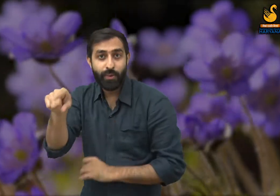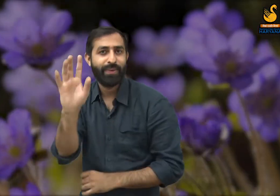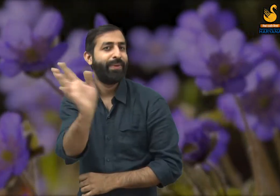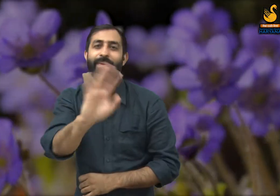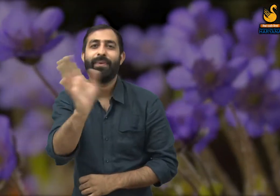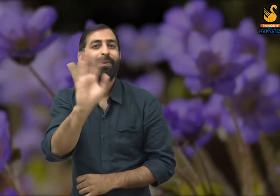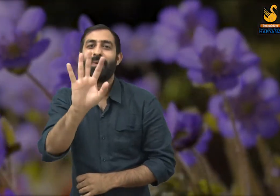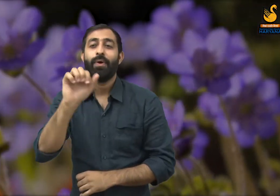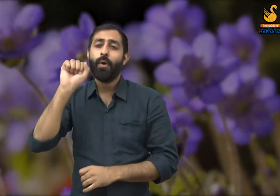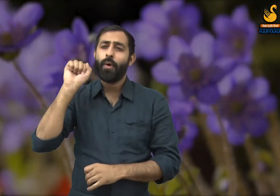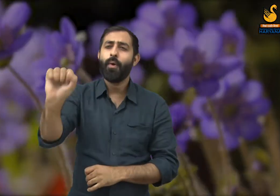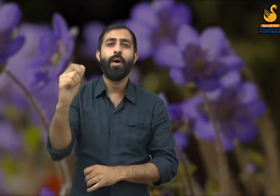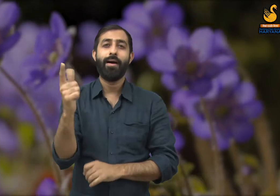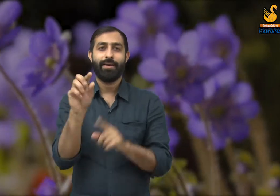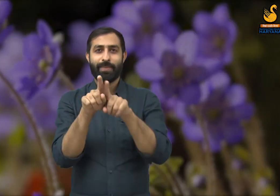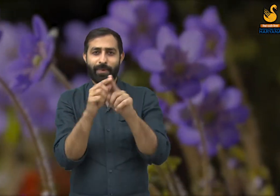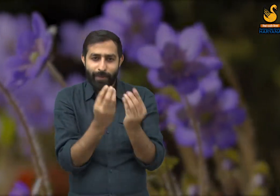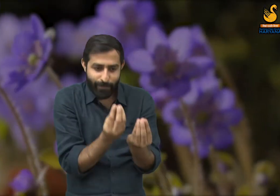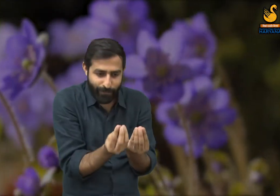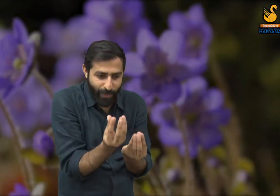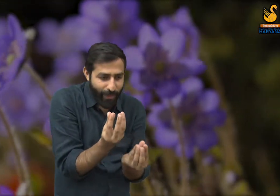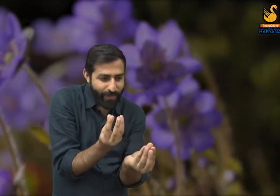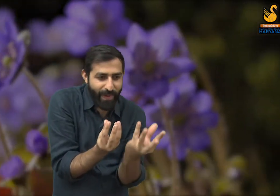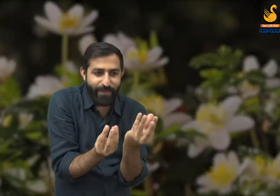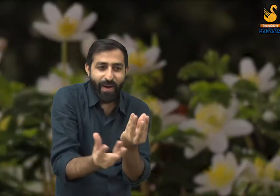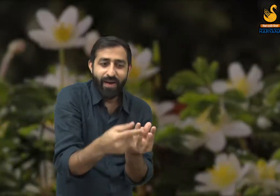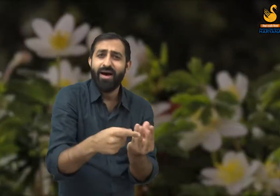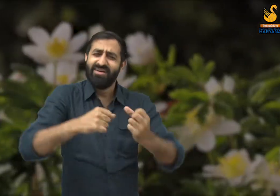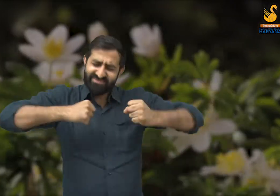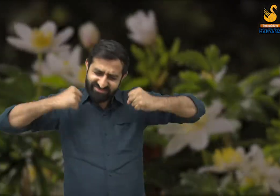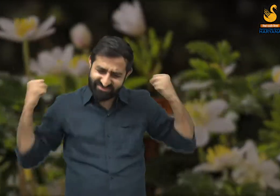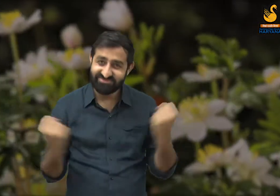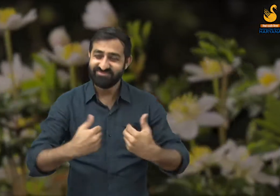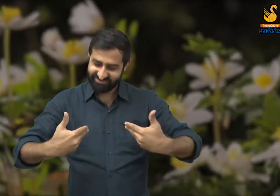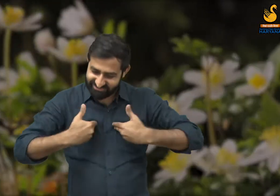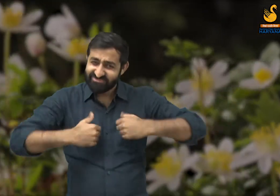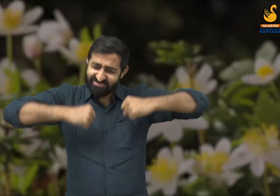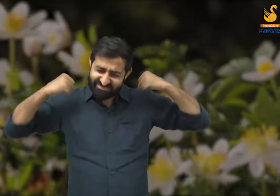यह सौंदर्य रचना में नहीं, रचना प्रक्रिया में है. वसंत ऋतु की जो खूबसूरती है